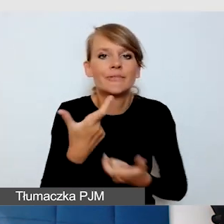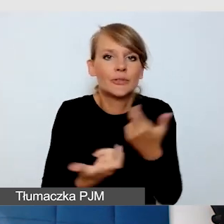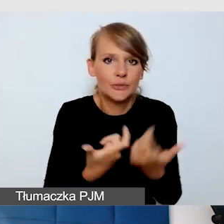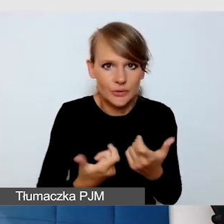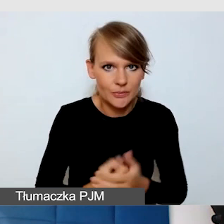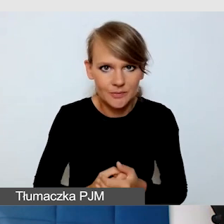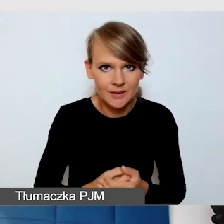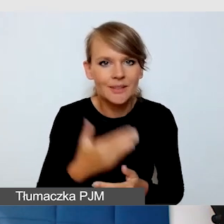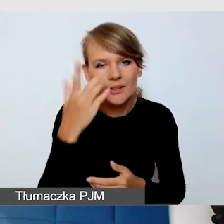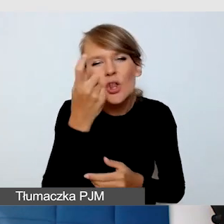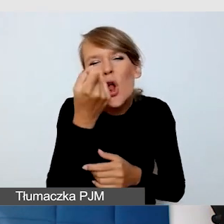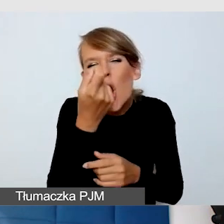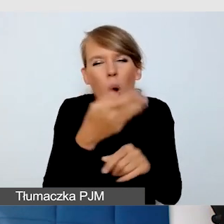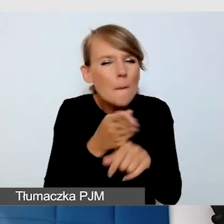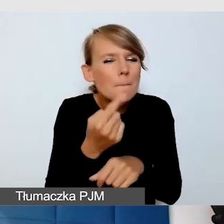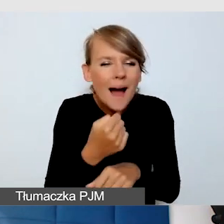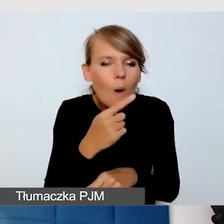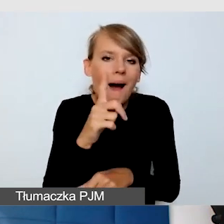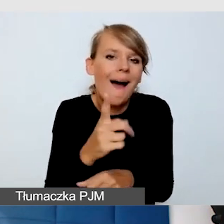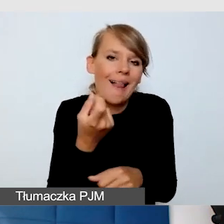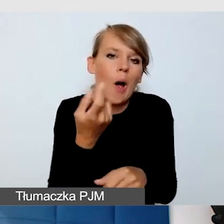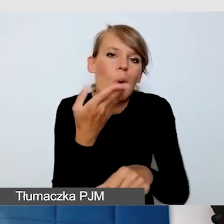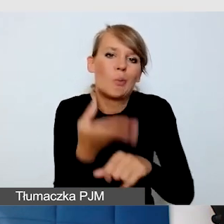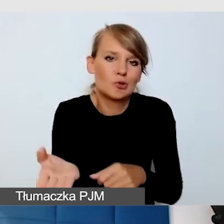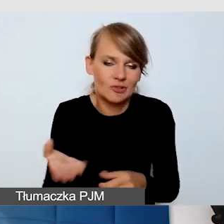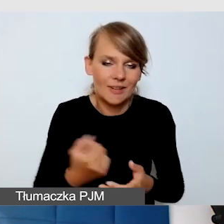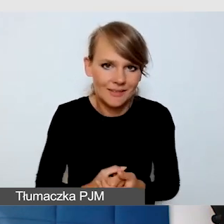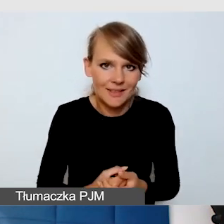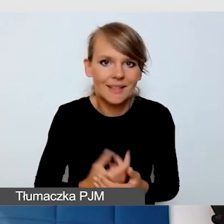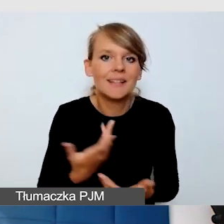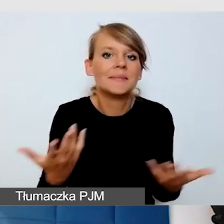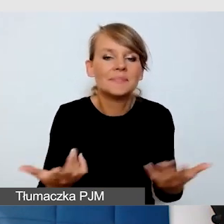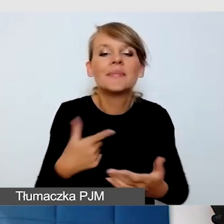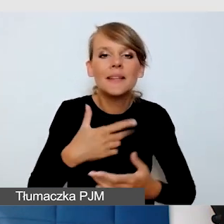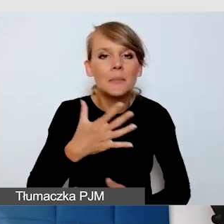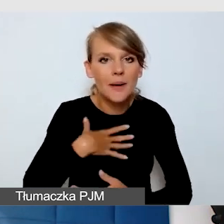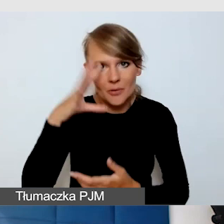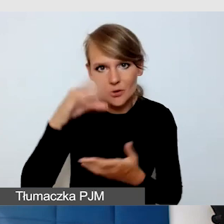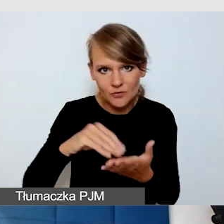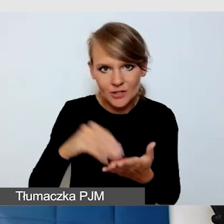Ja mam takie swoje doświadczenie, na pewno będzie o tym więcej.